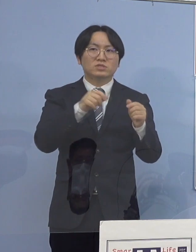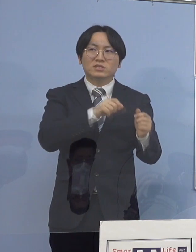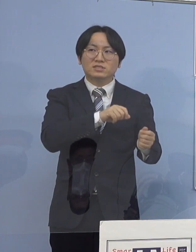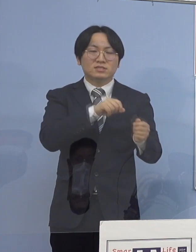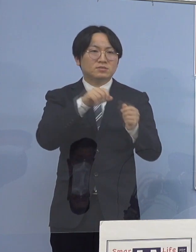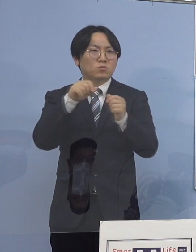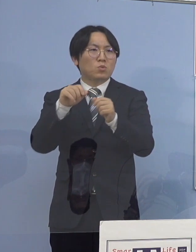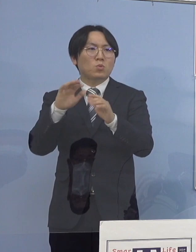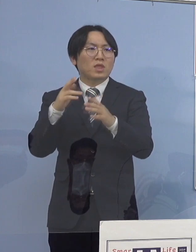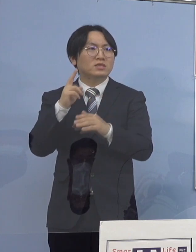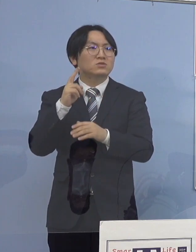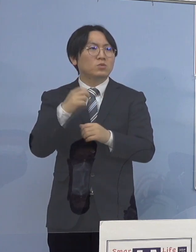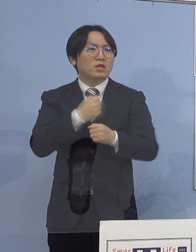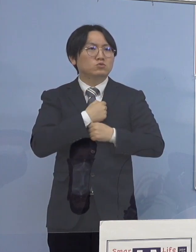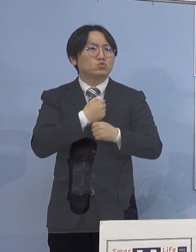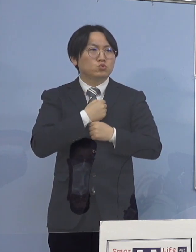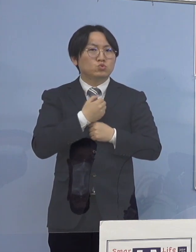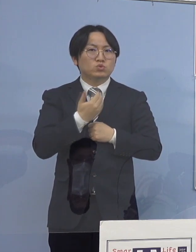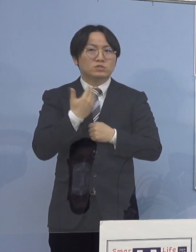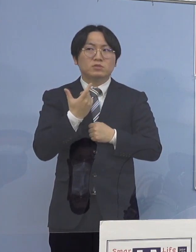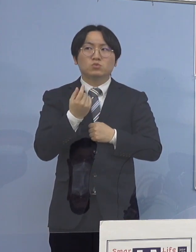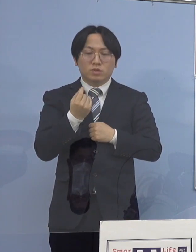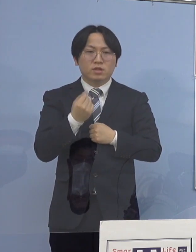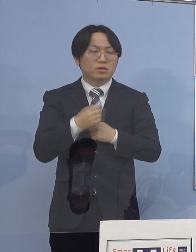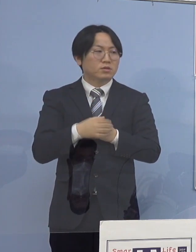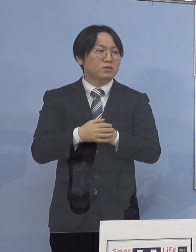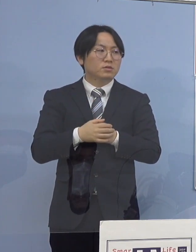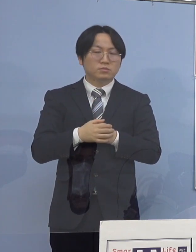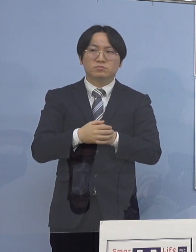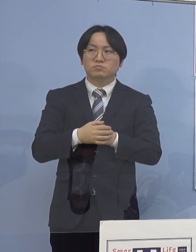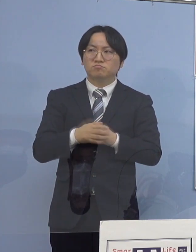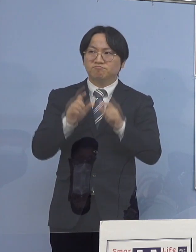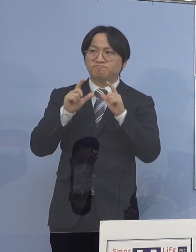（知事） ただ、高齢者の施設というのは 2通りあるんですね